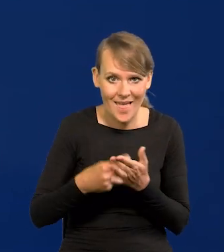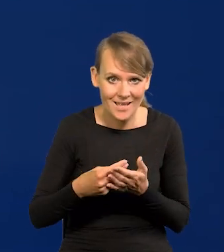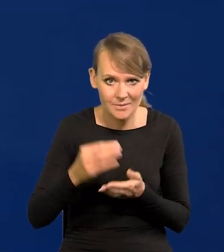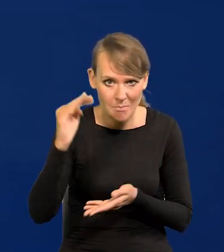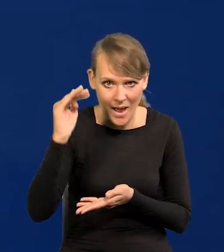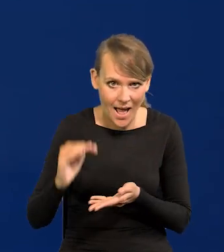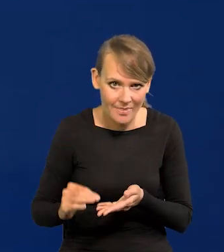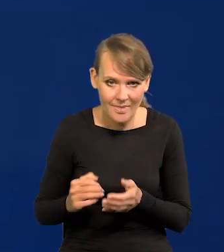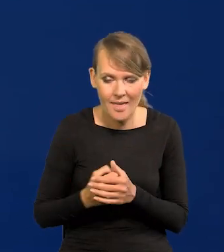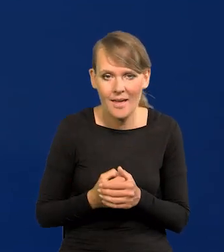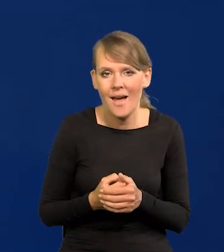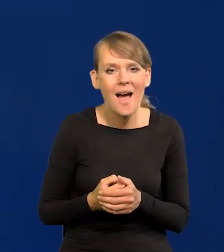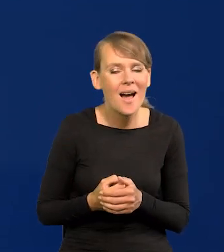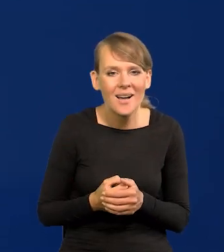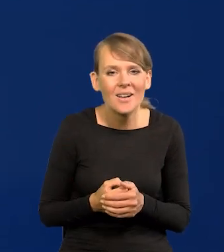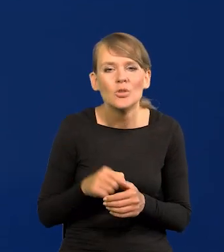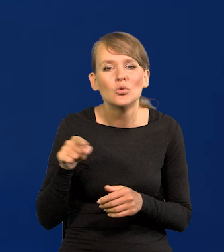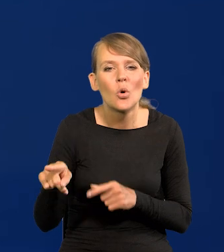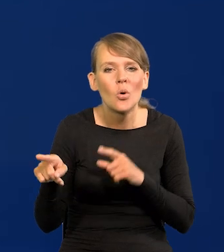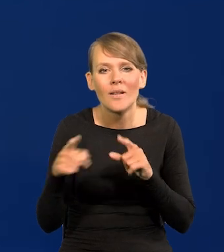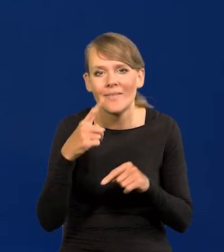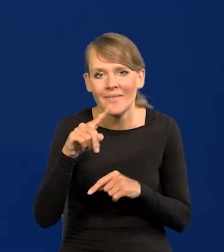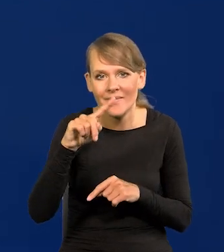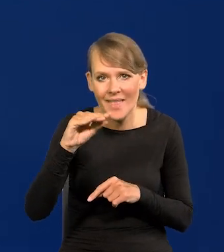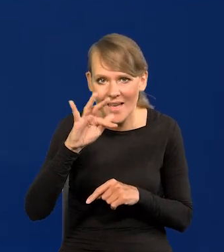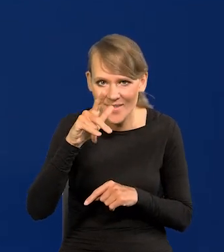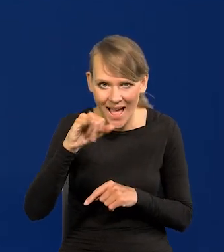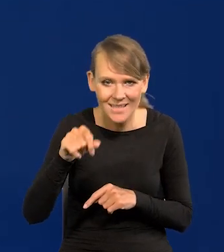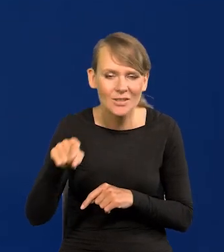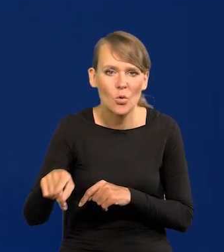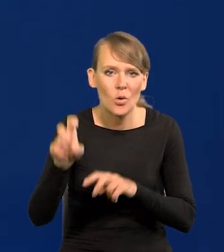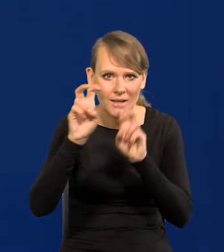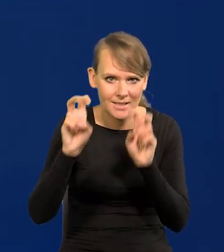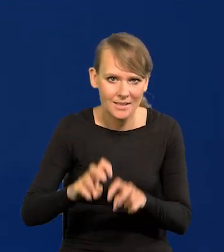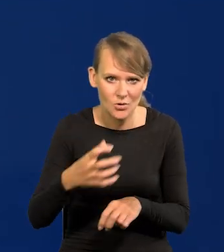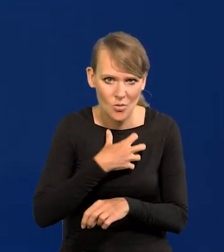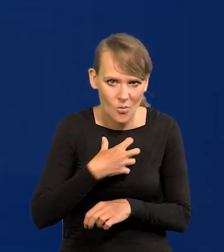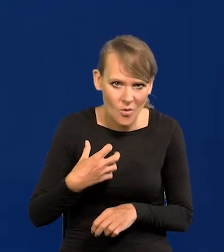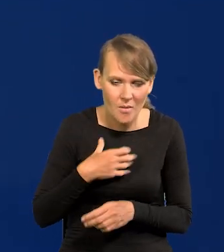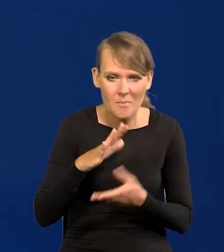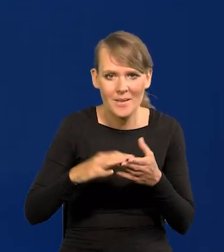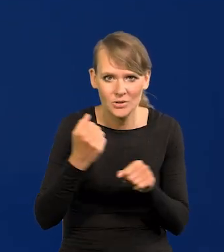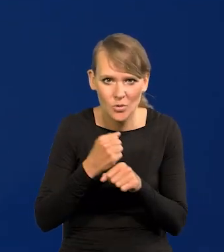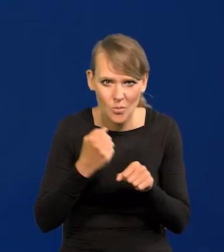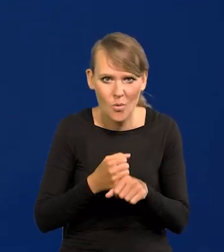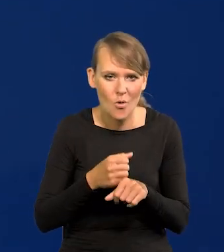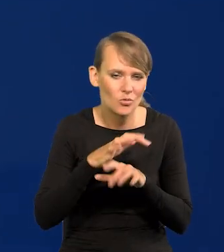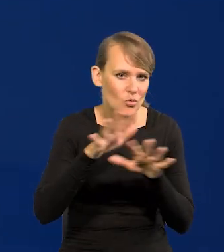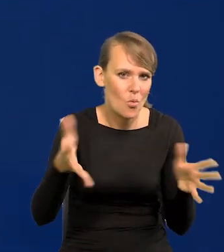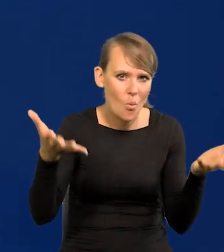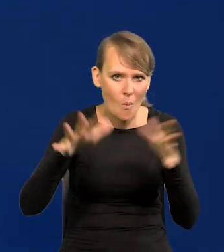ale to oznacza kryzys gospodarczy, to oznacza bezrobocie, masowe bankructwa itd.